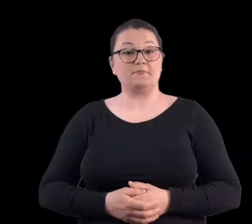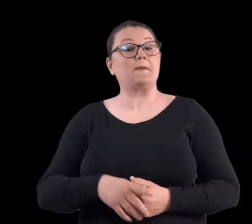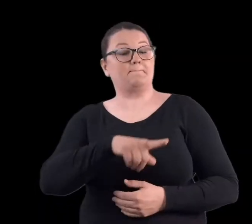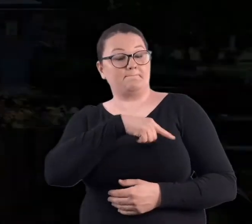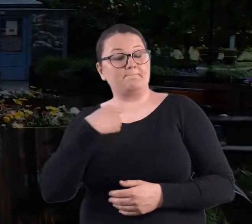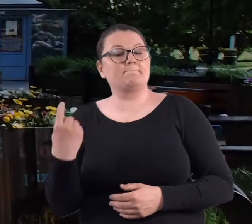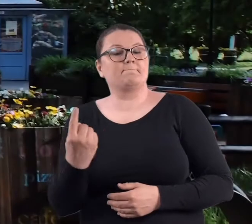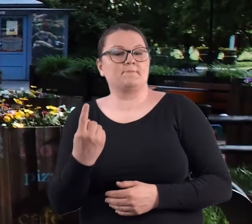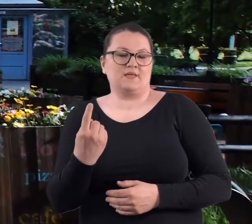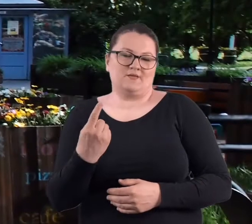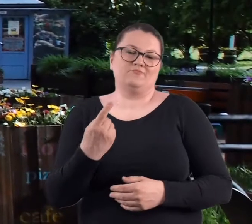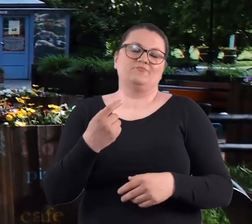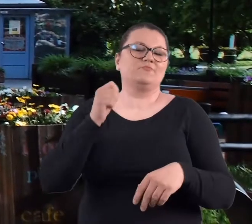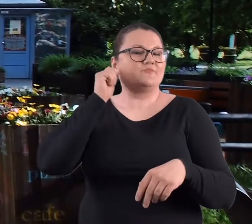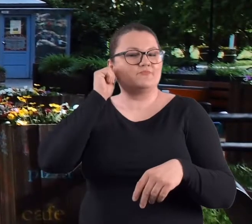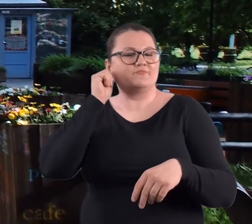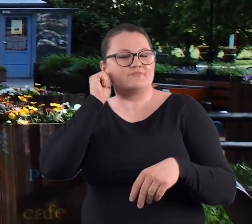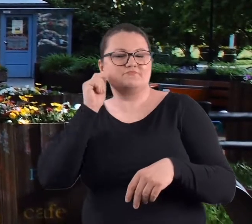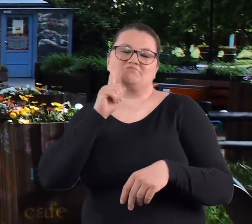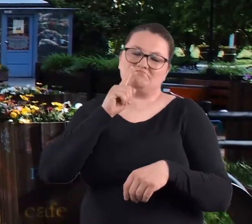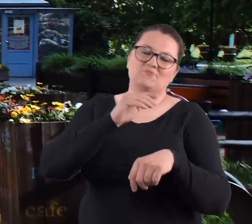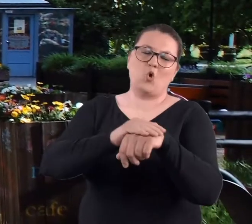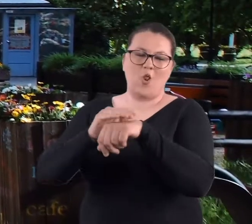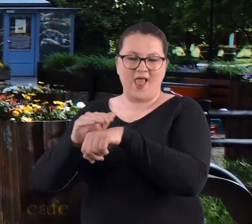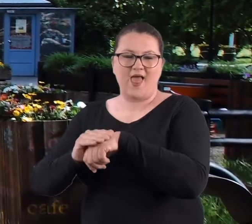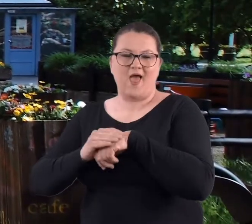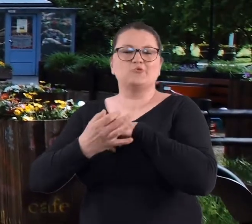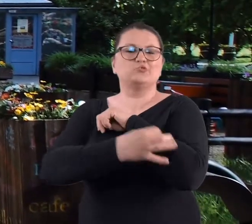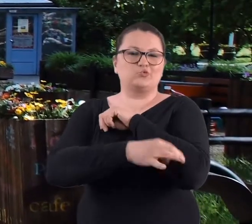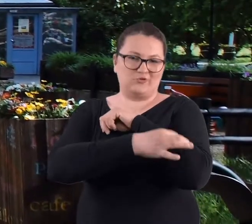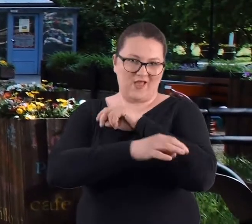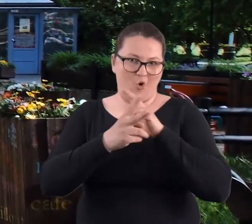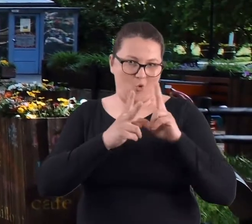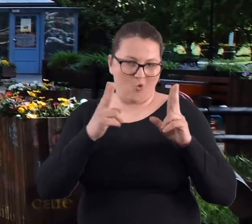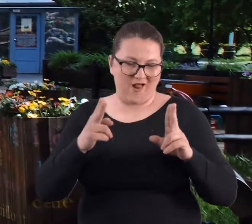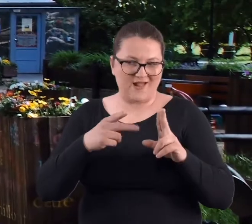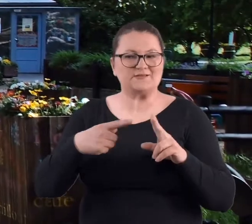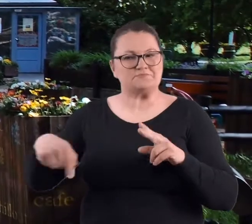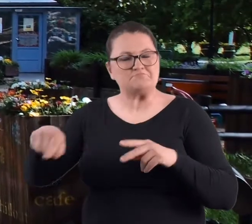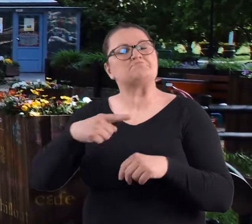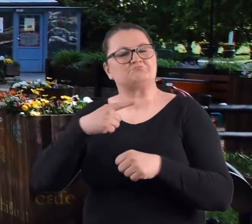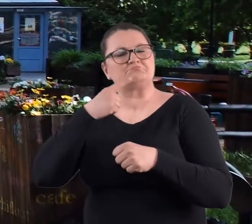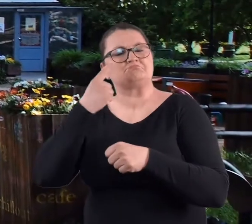Myśmy to znaczy koleżeństwo moje ze studiów postanowiliśmy,